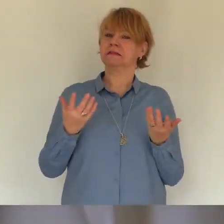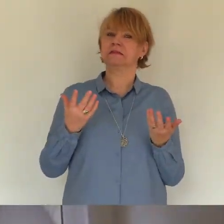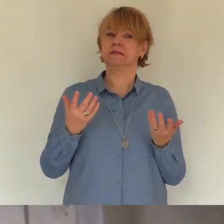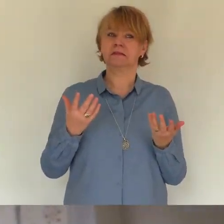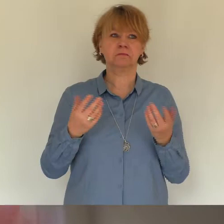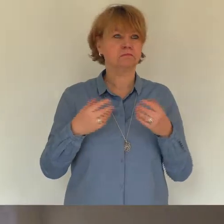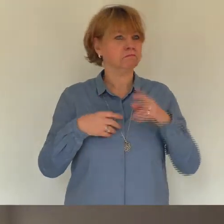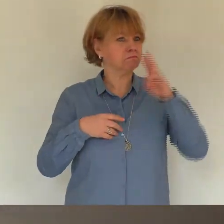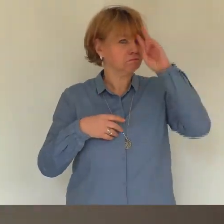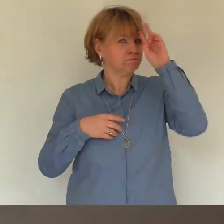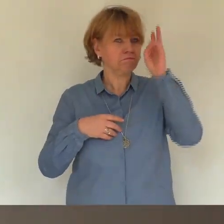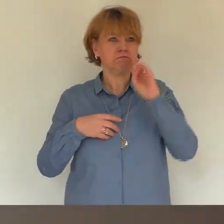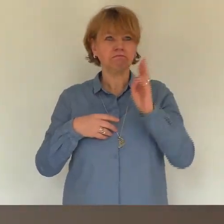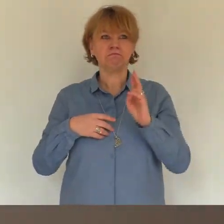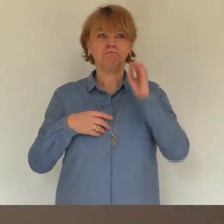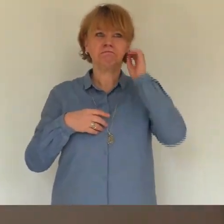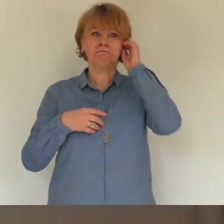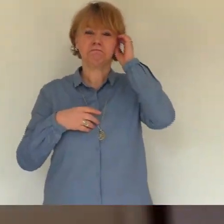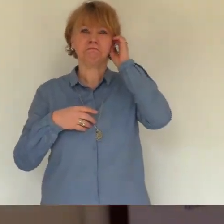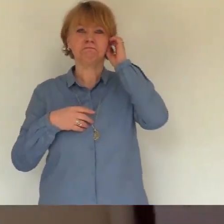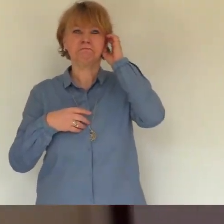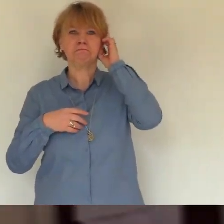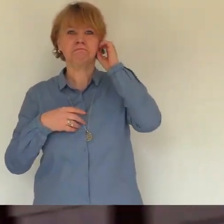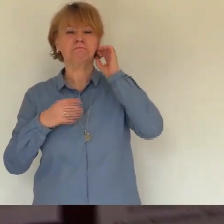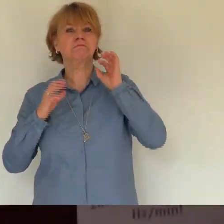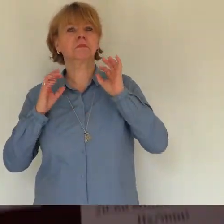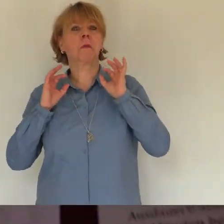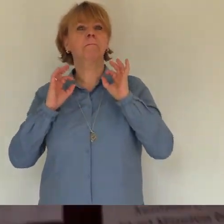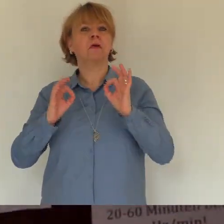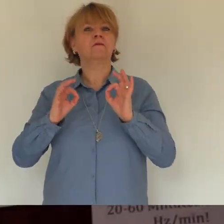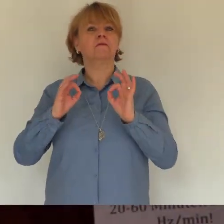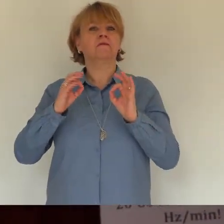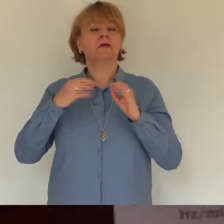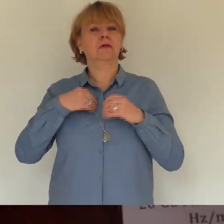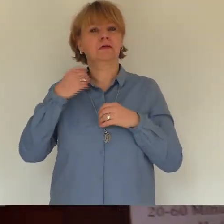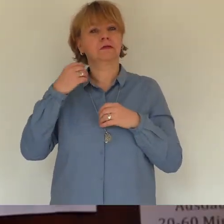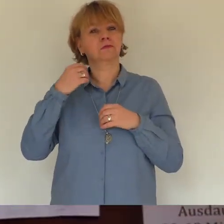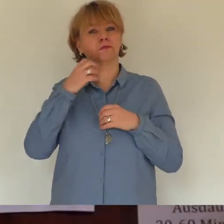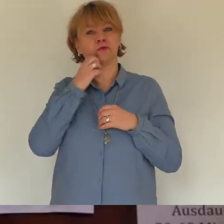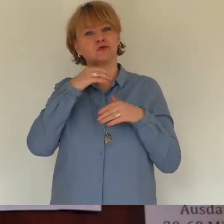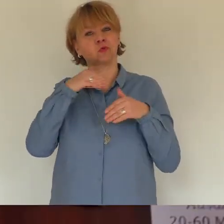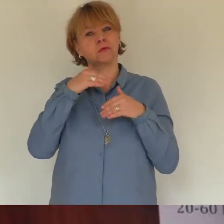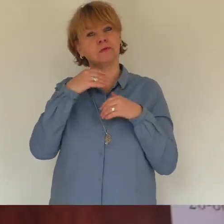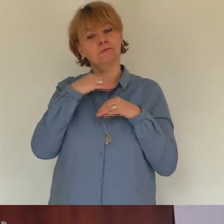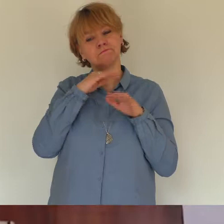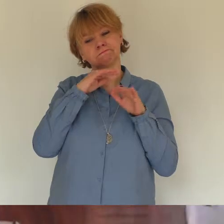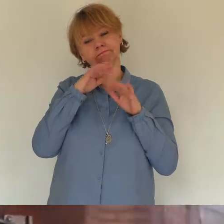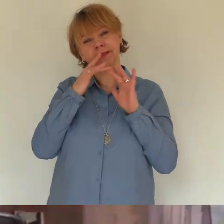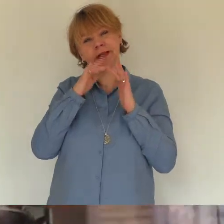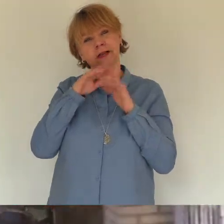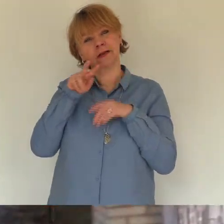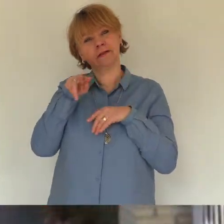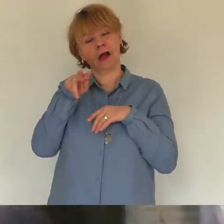tag als wir dich spät abends vom flughafen abgeholt haben werde ich nie vergessen